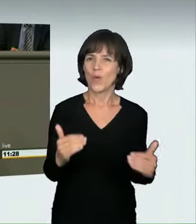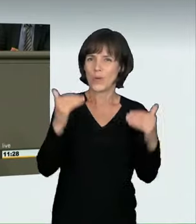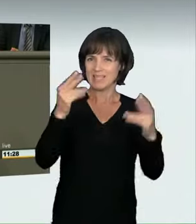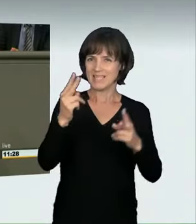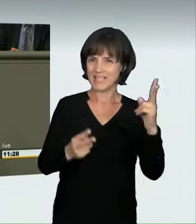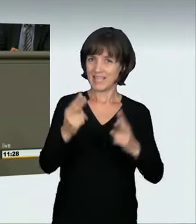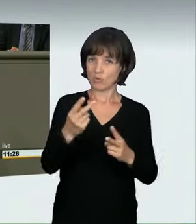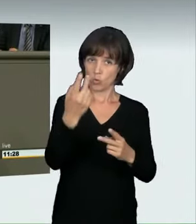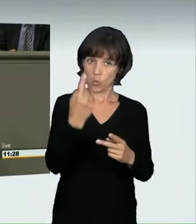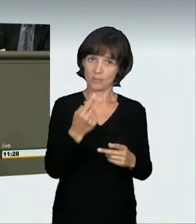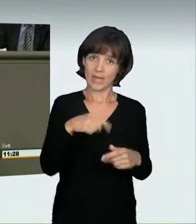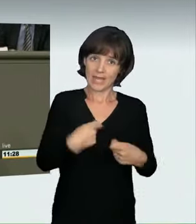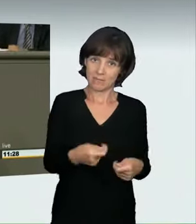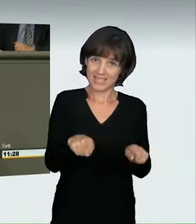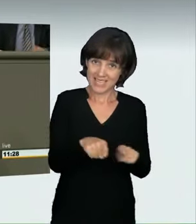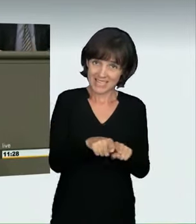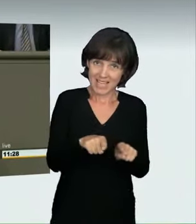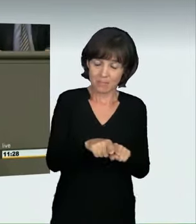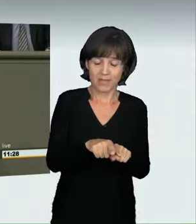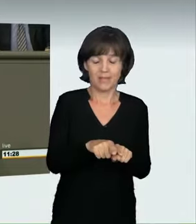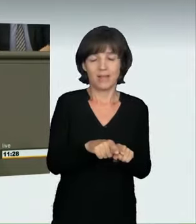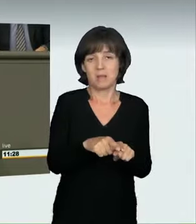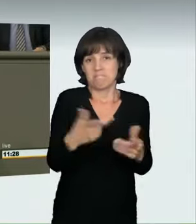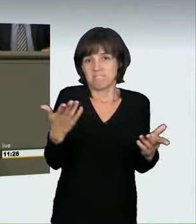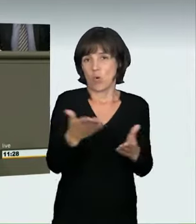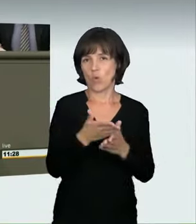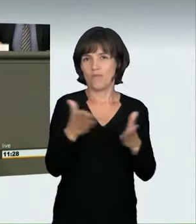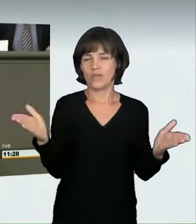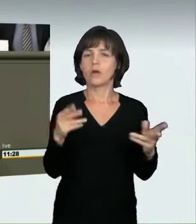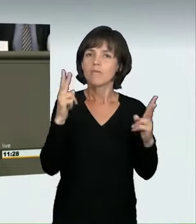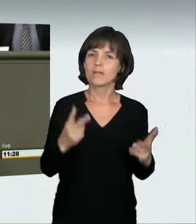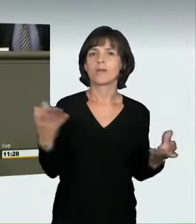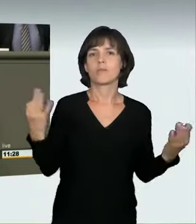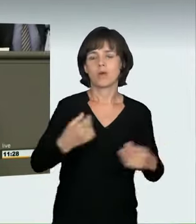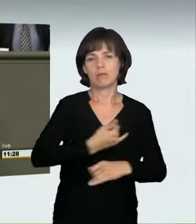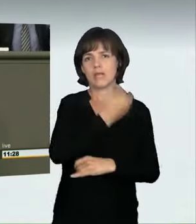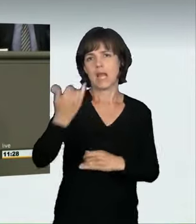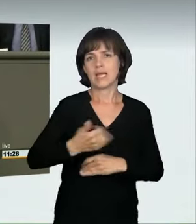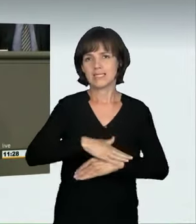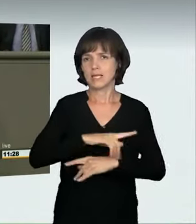wissen wir noch nicht. Es wird Jahre dauern, bis dort eine Entscheidung gefällt wird. Liebe Kollegen und Kolleginnen,